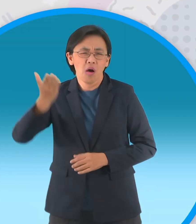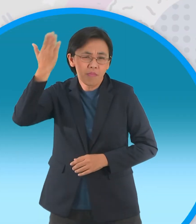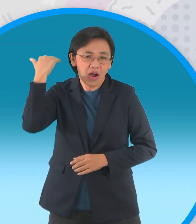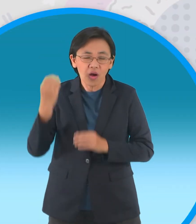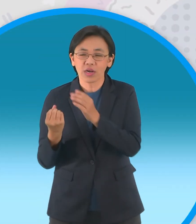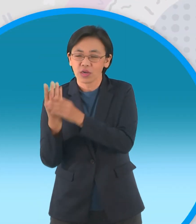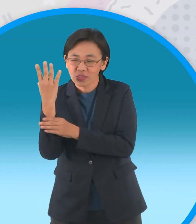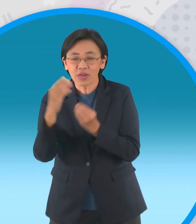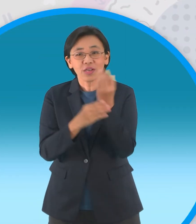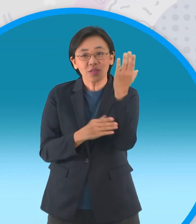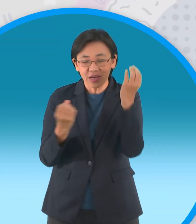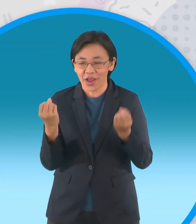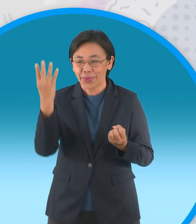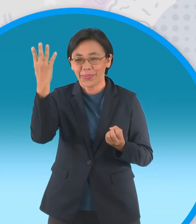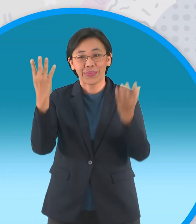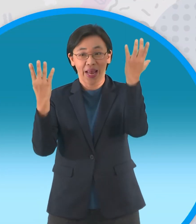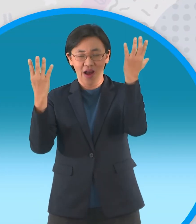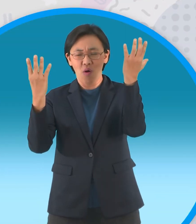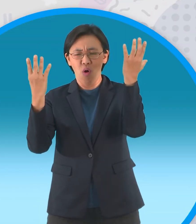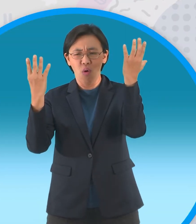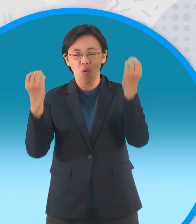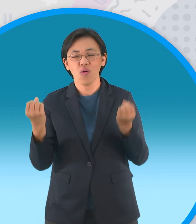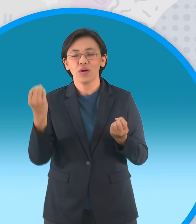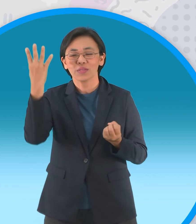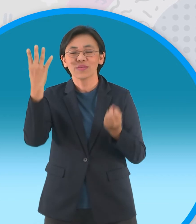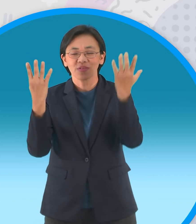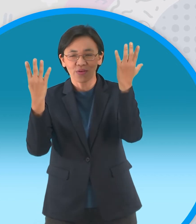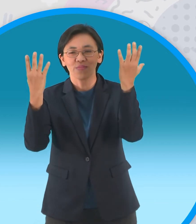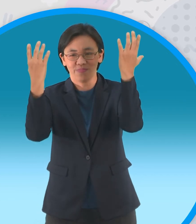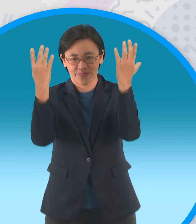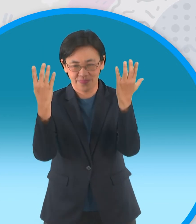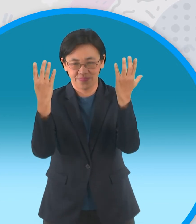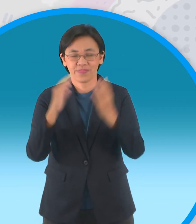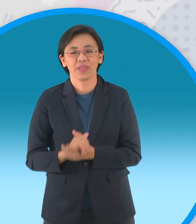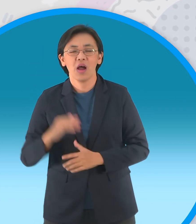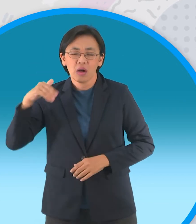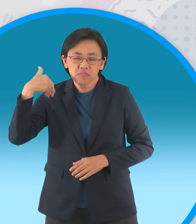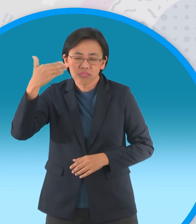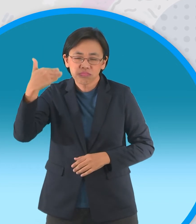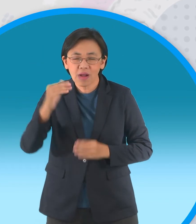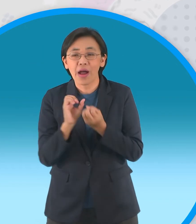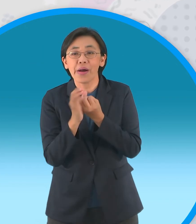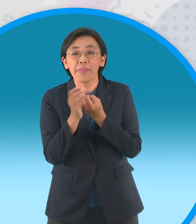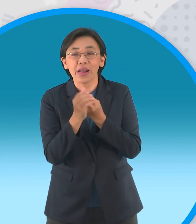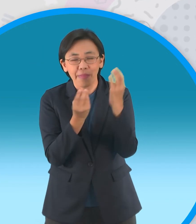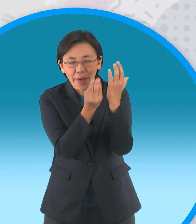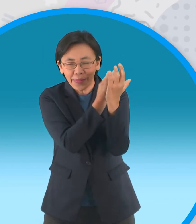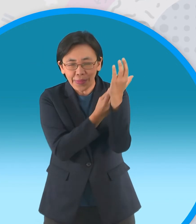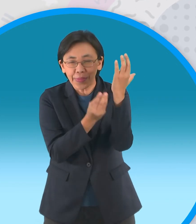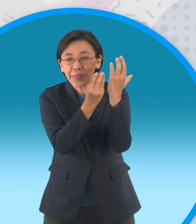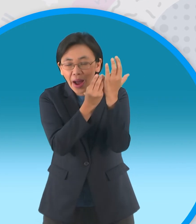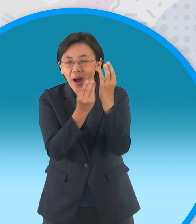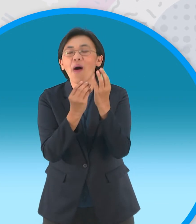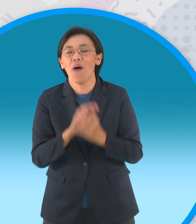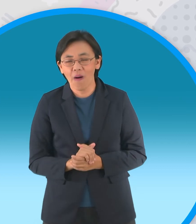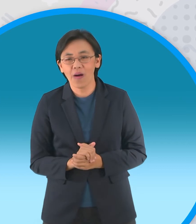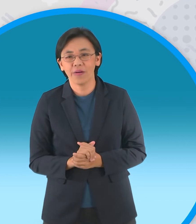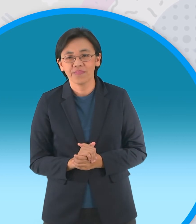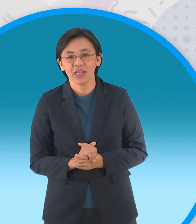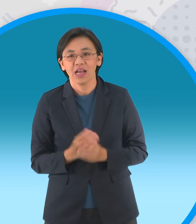นานมาแล้วมีต้นอินทผลัมสองต้นเติบโตอยู่ เคียงกันเมื่อถึงช่วงผลไม้ตามฤดูกาล